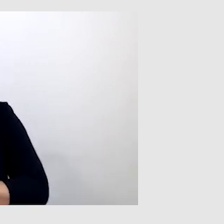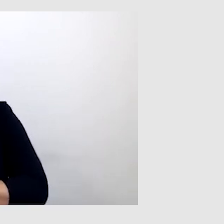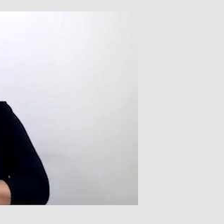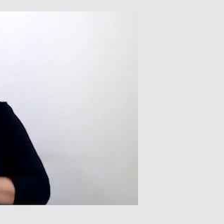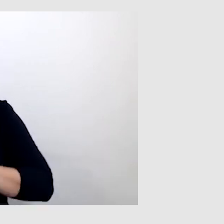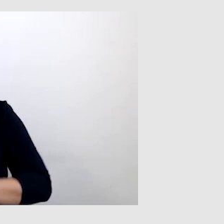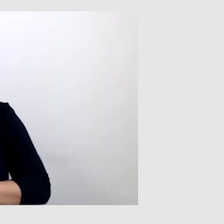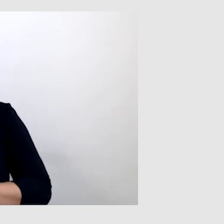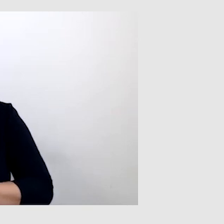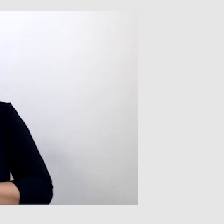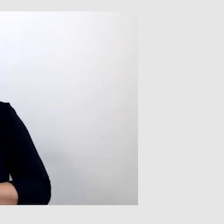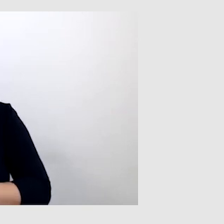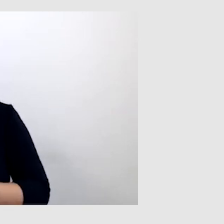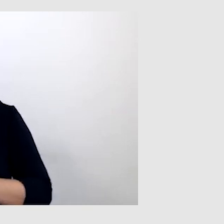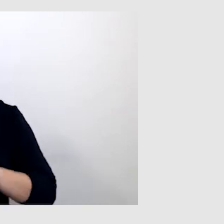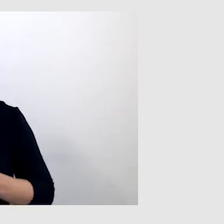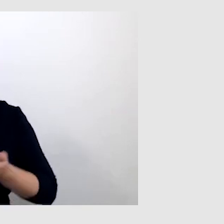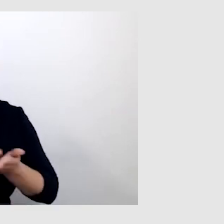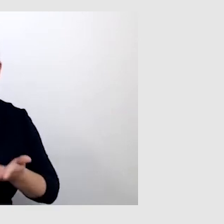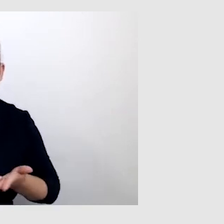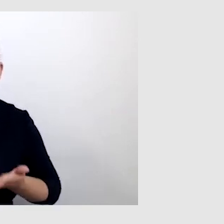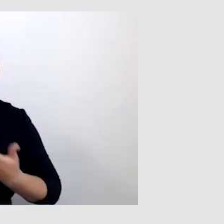ponieważ bardzo dobrze piszę i czytam.